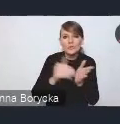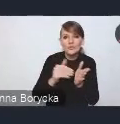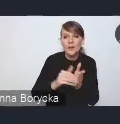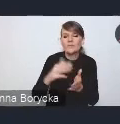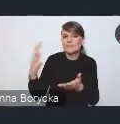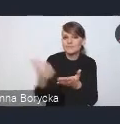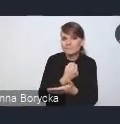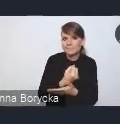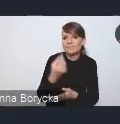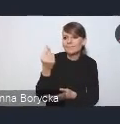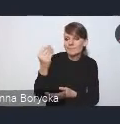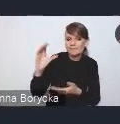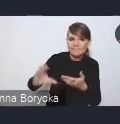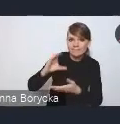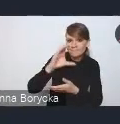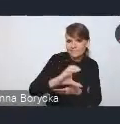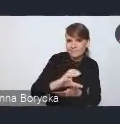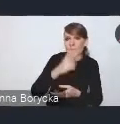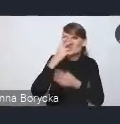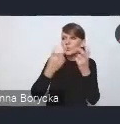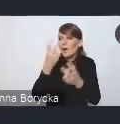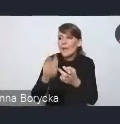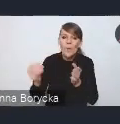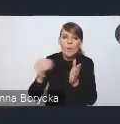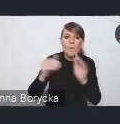i poszukiwania dodatkowych możliwości rozwoju gospodarczego miast.